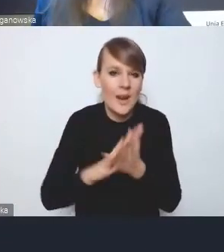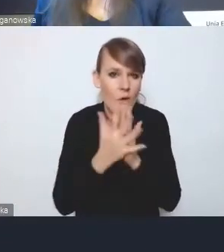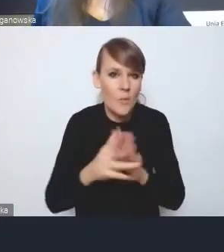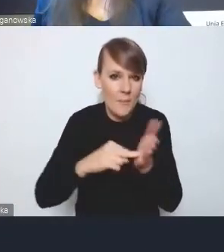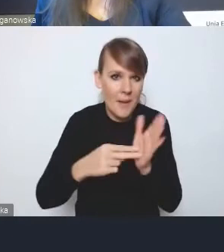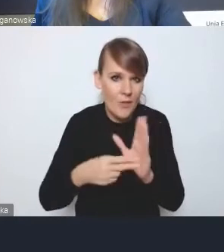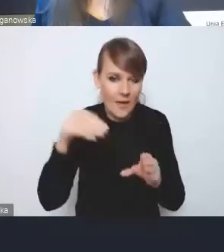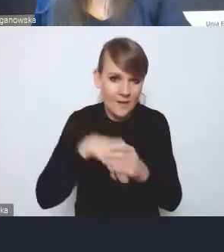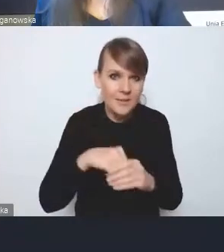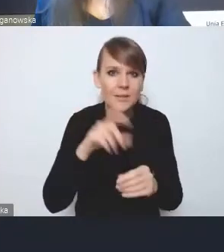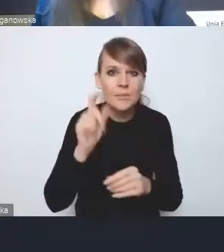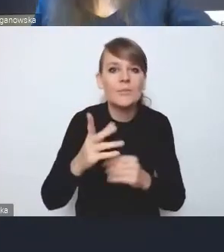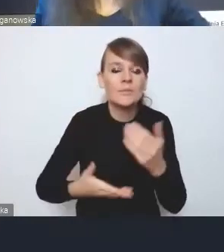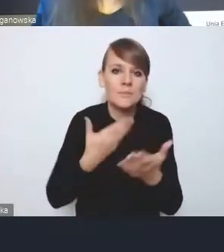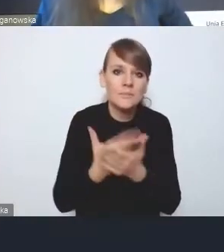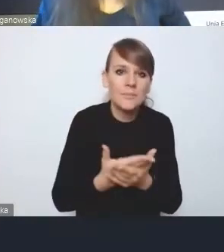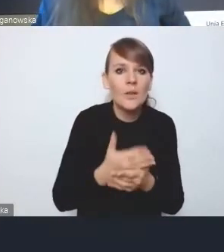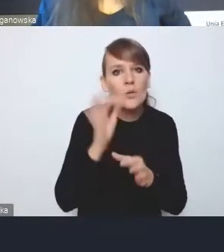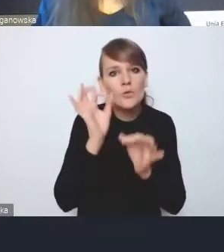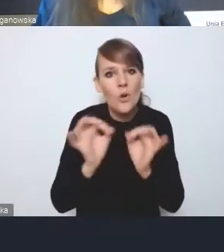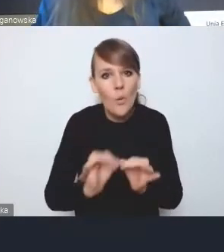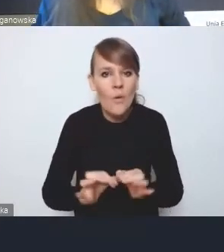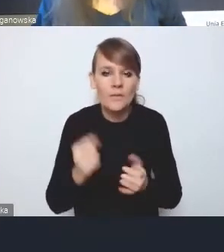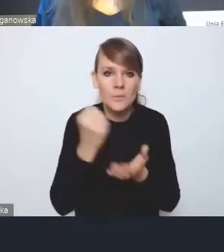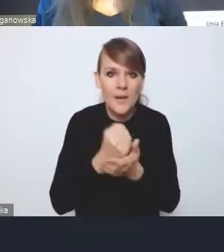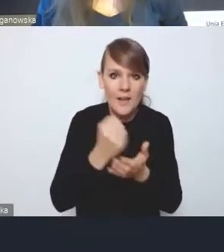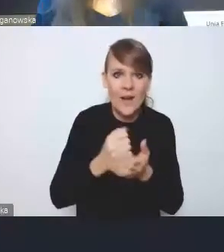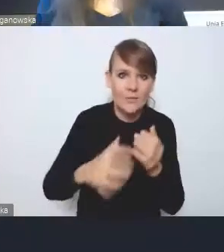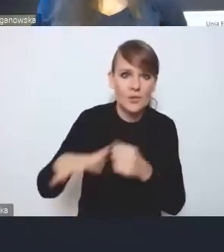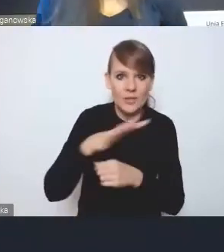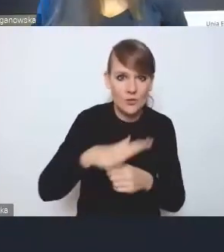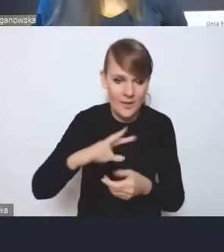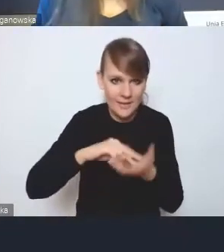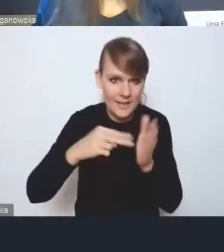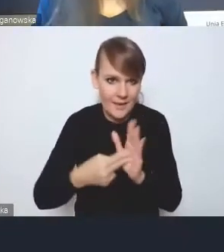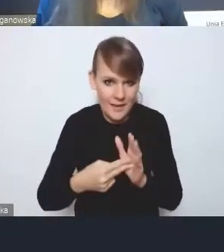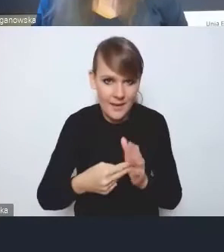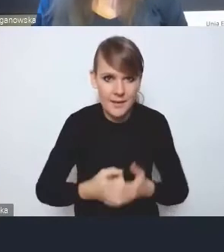znaczące uszczegółowienia kwestii przestrzennych w strategii. To oczywiście nie jest w pełni zintegrowanie